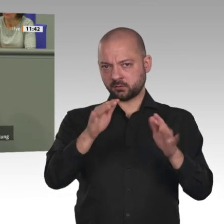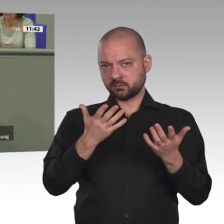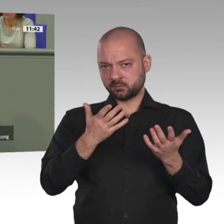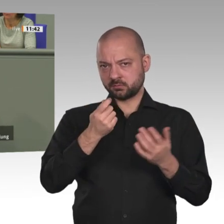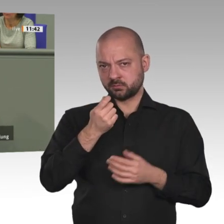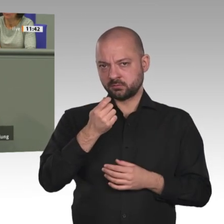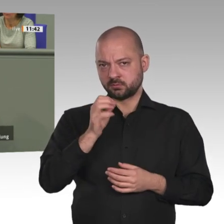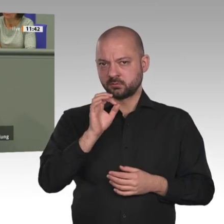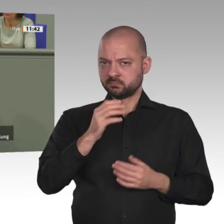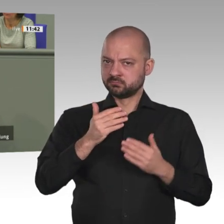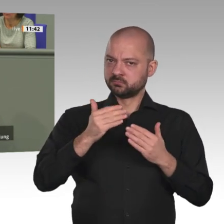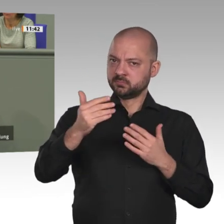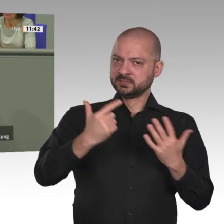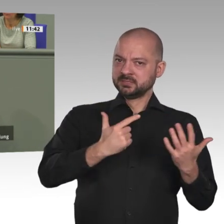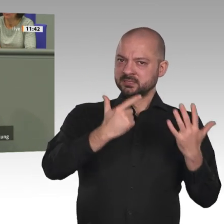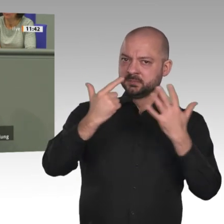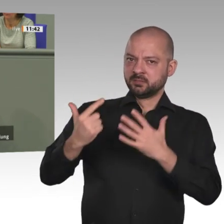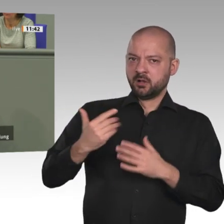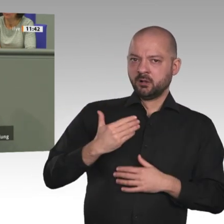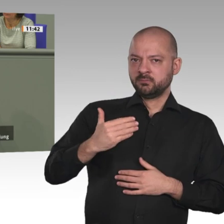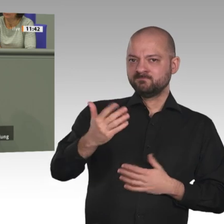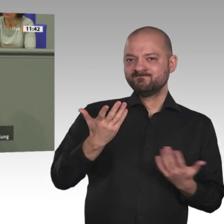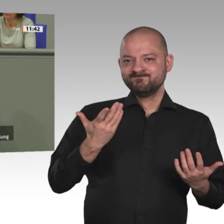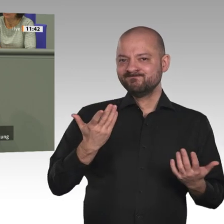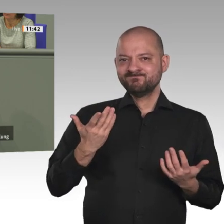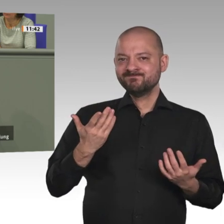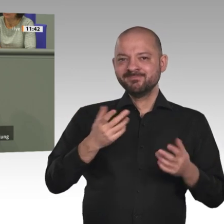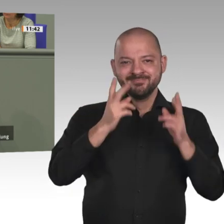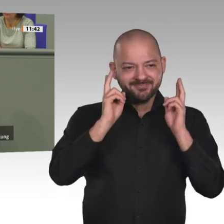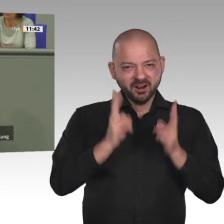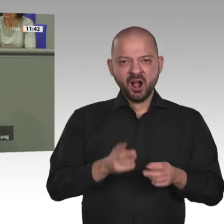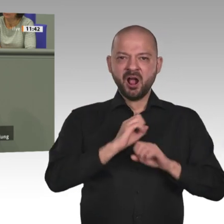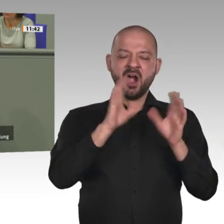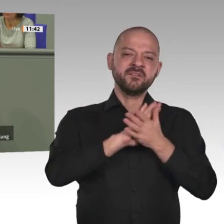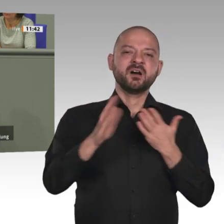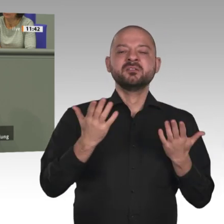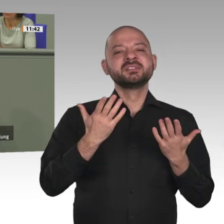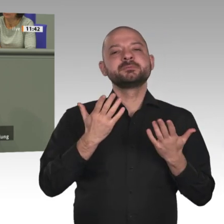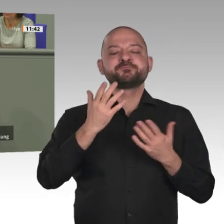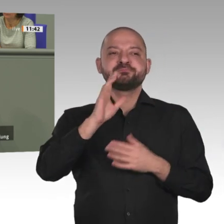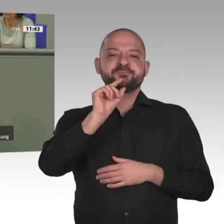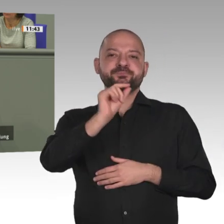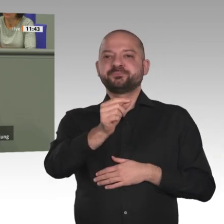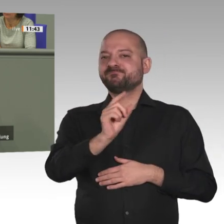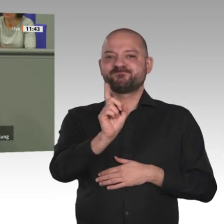von Handlungsfähigkeit vor Ort zu sprechen. Drittens. Der EU-Green-Deal muss auf Afrika